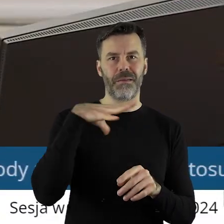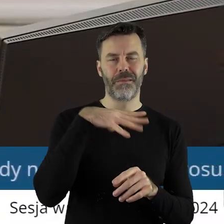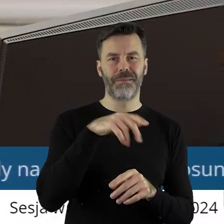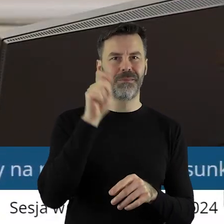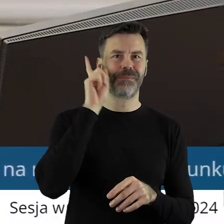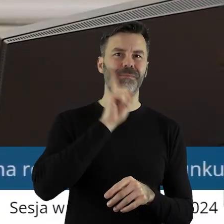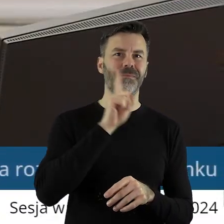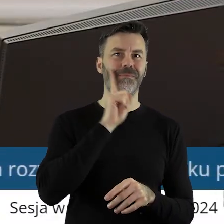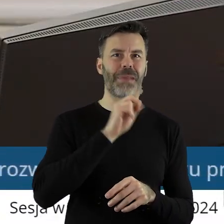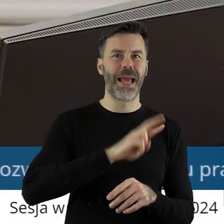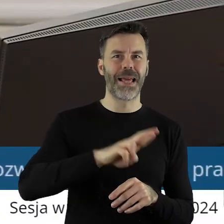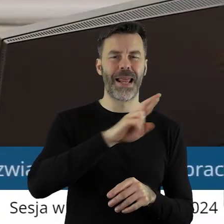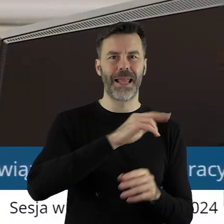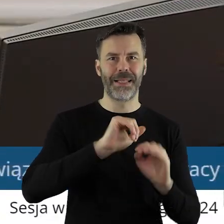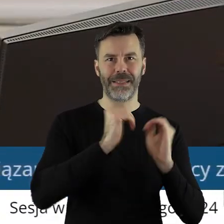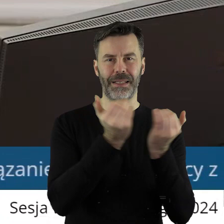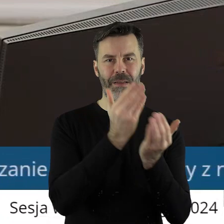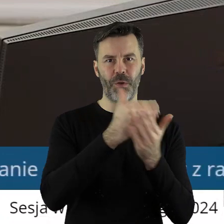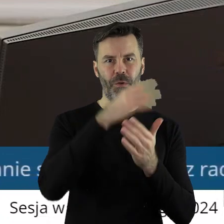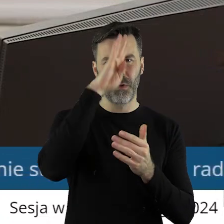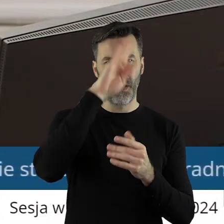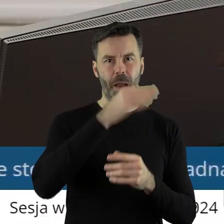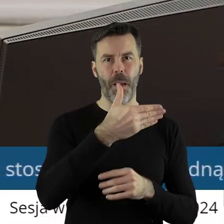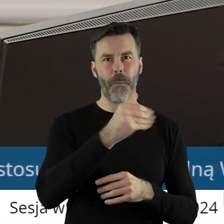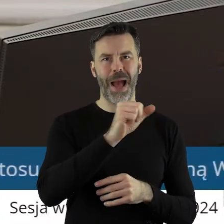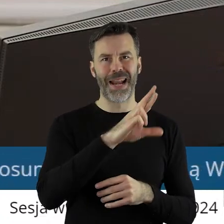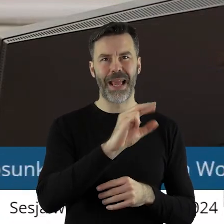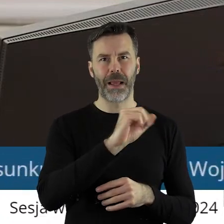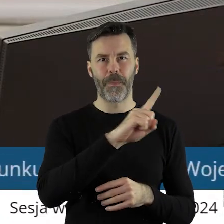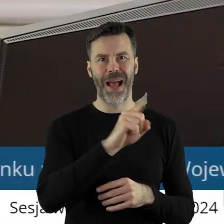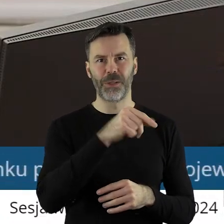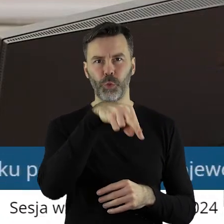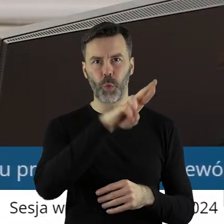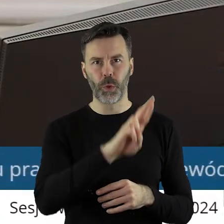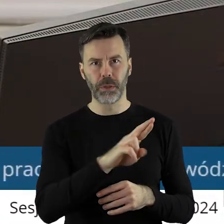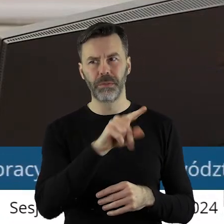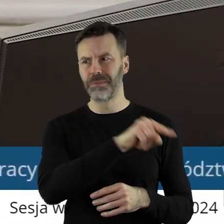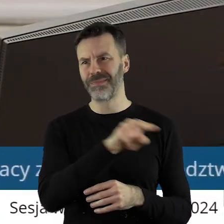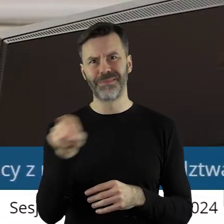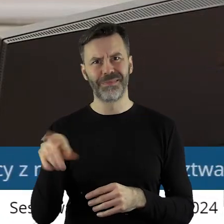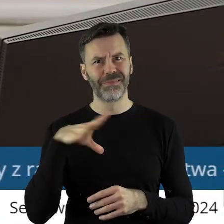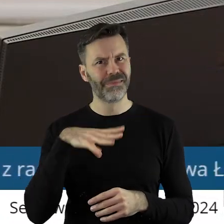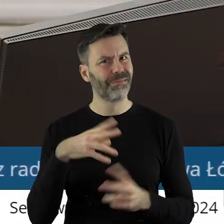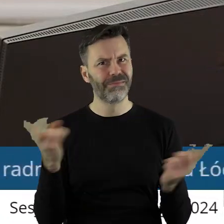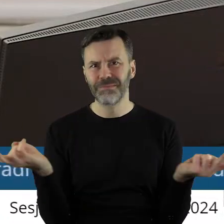Województwa Łódzkiego pana Marka Mazura. I wtedy wszyscy radni, niezależnie od barw